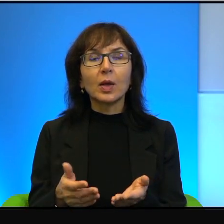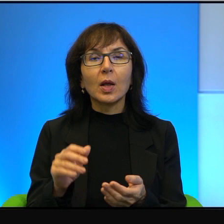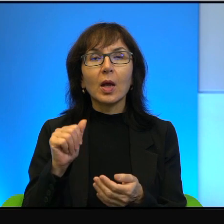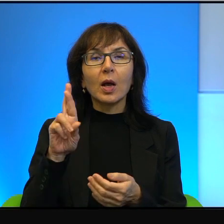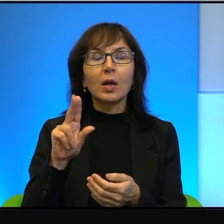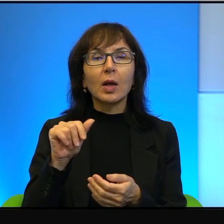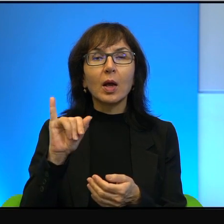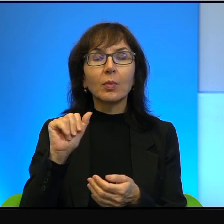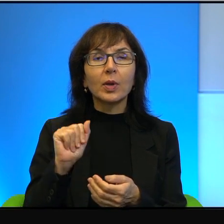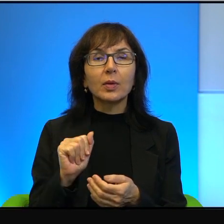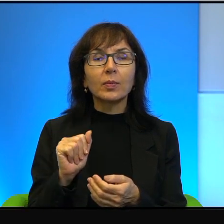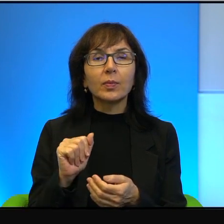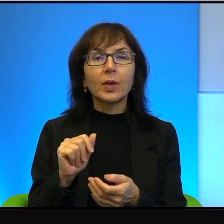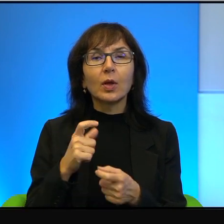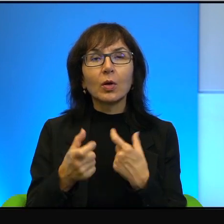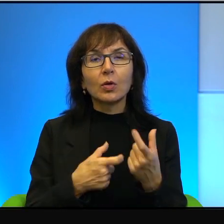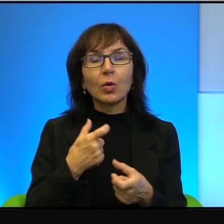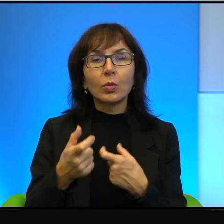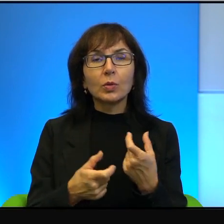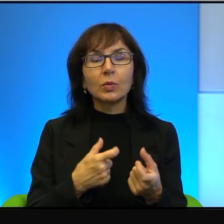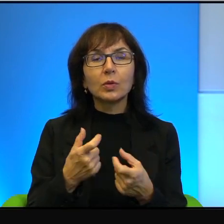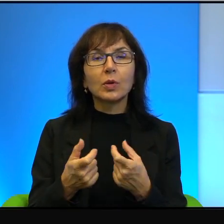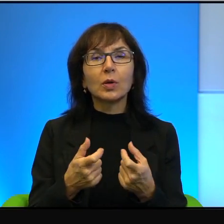i robią to rzeczywiście znakomicie.